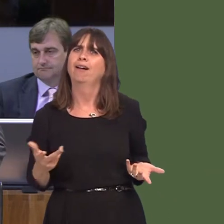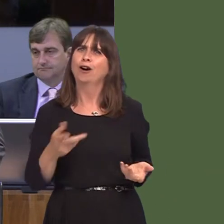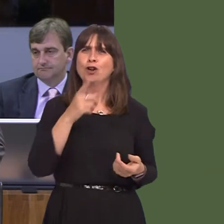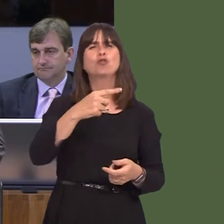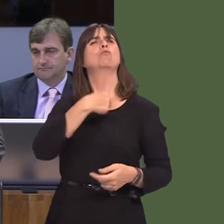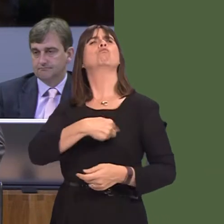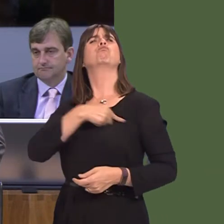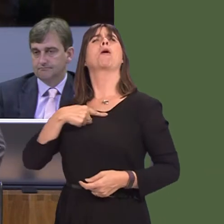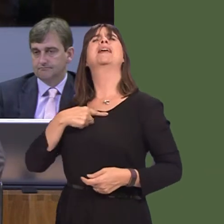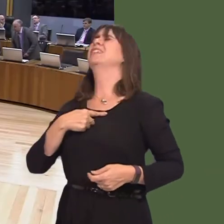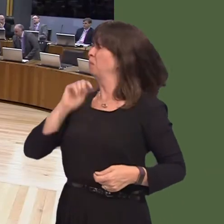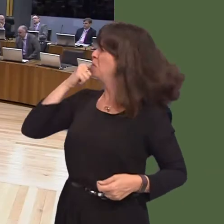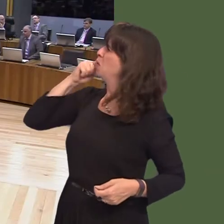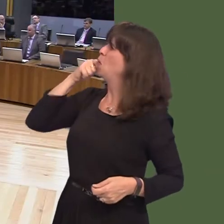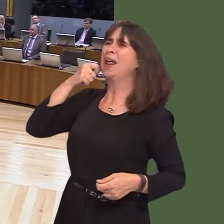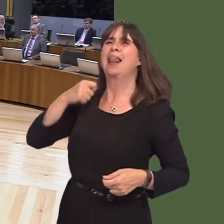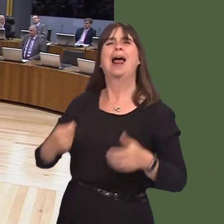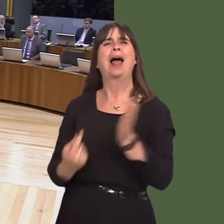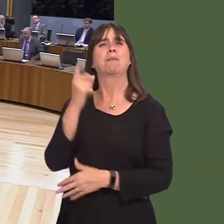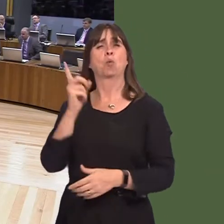much and delivered little? Carwyn Jones AM: Unemployment is at 4.4 per